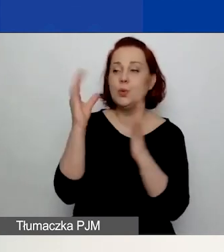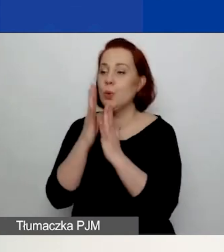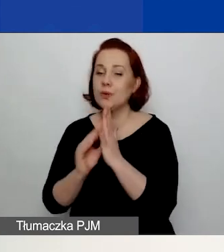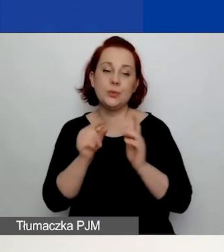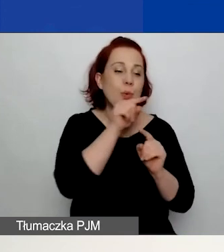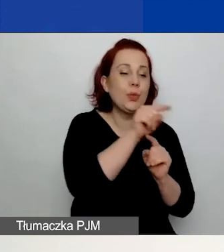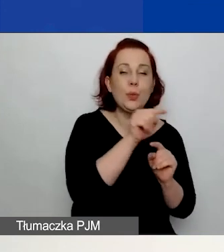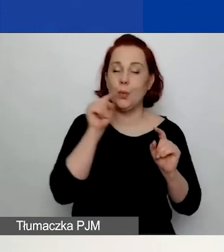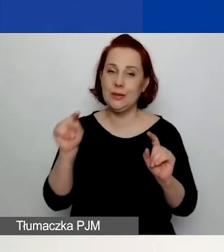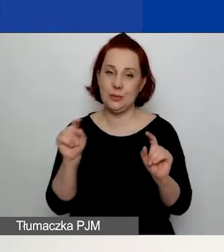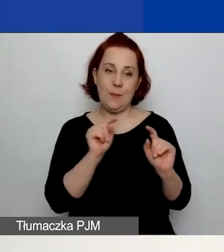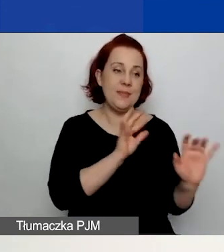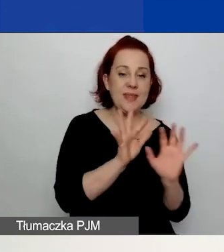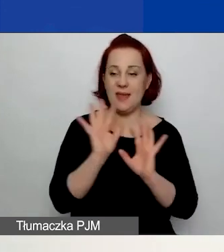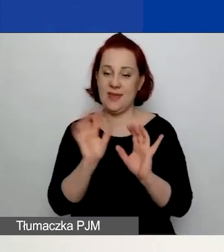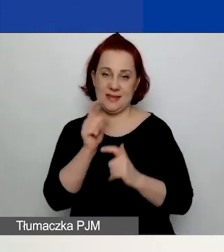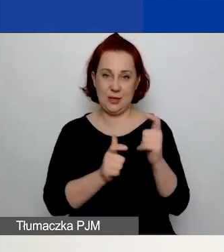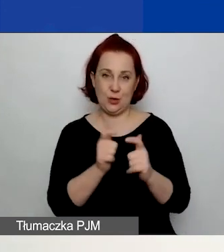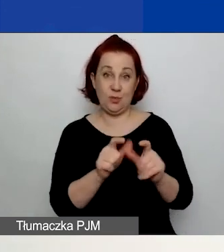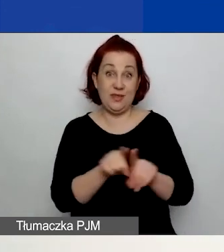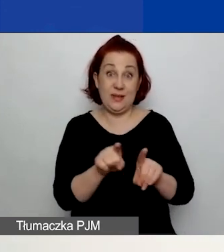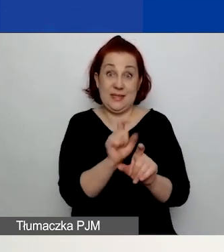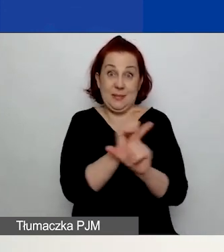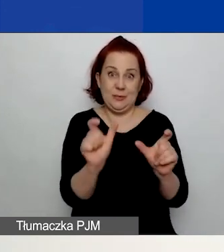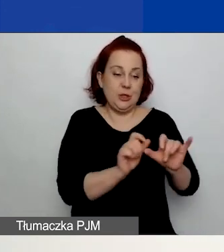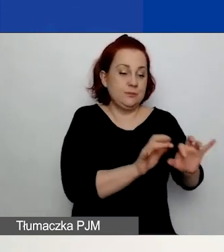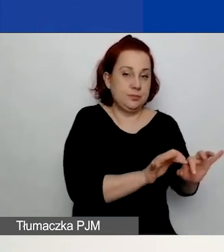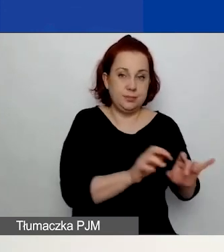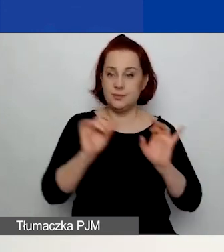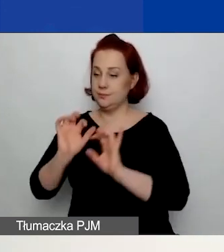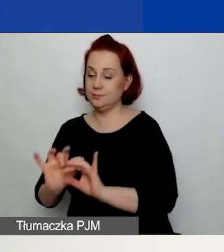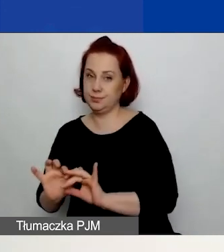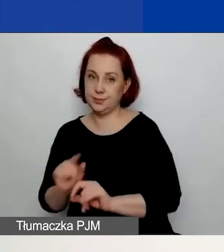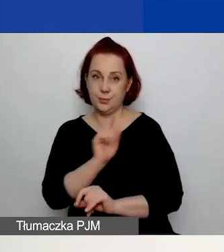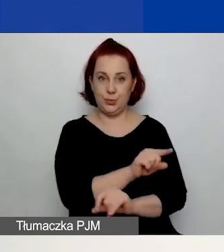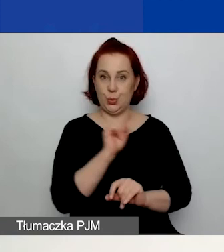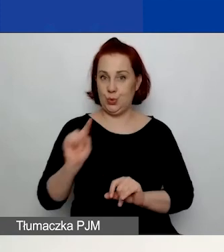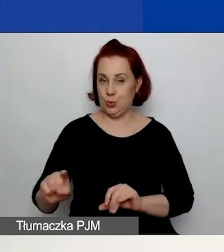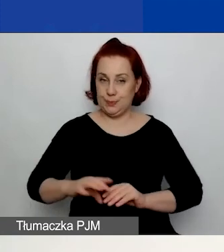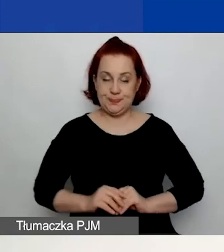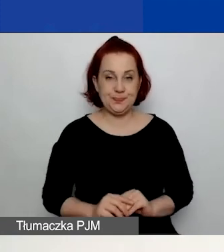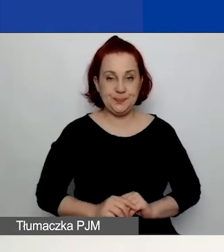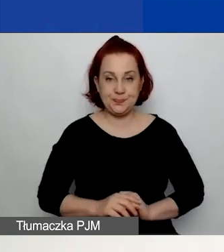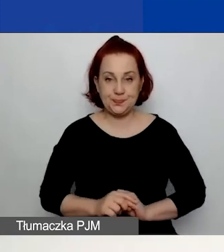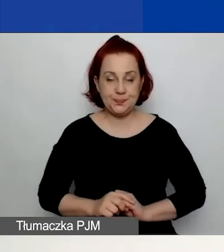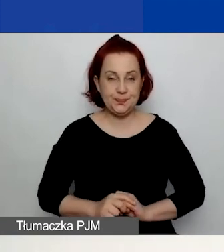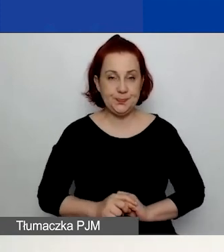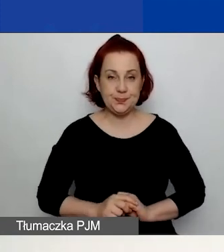Czyli możecie równolegle pracować nad grantem w ścieżce dla małych i dla dużych grantów.